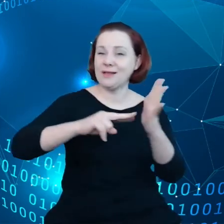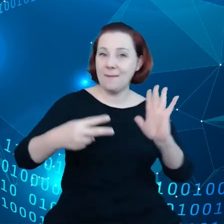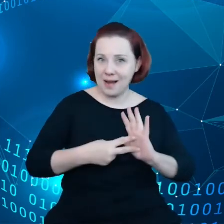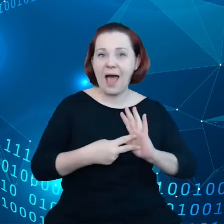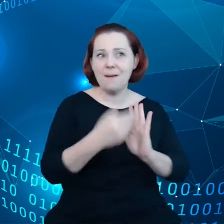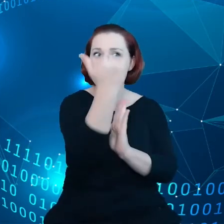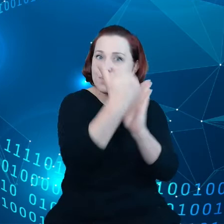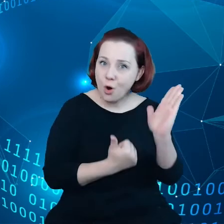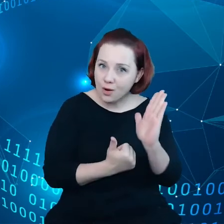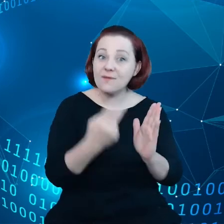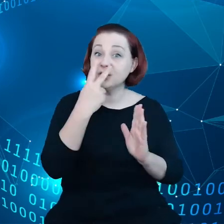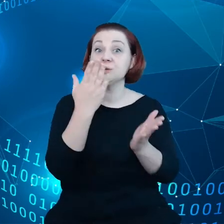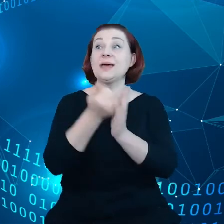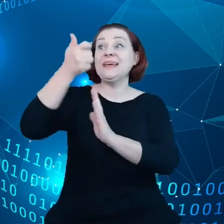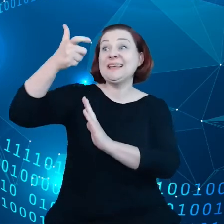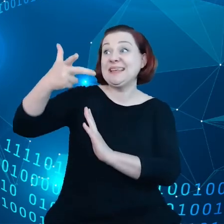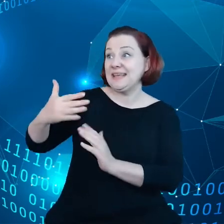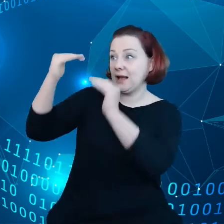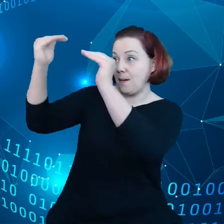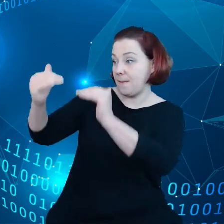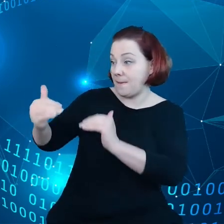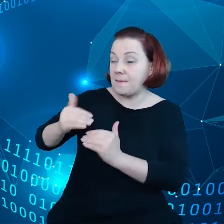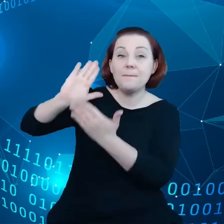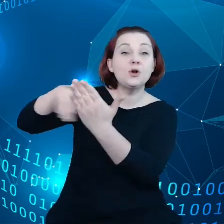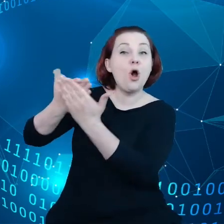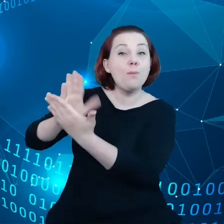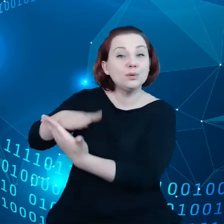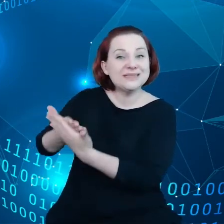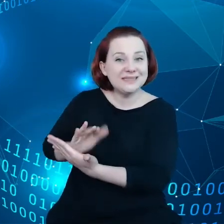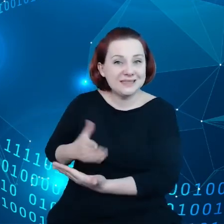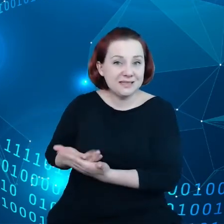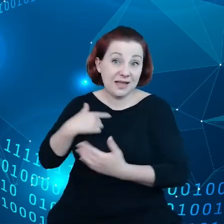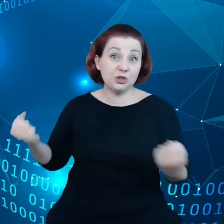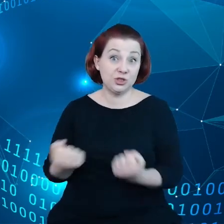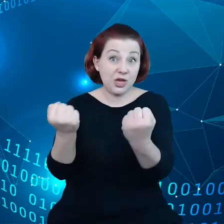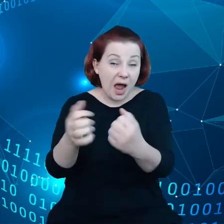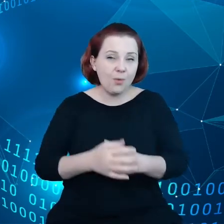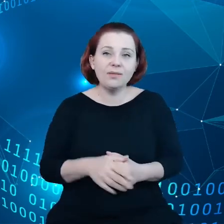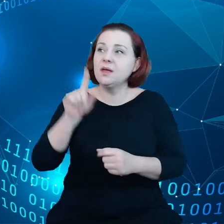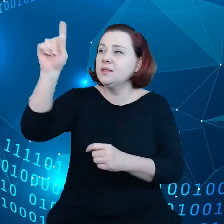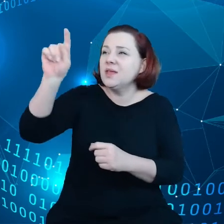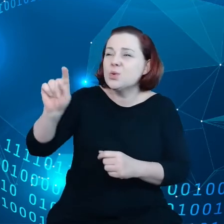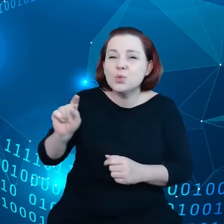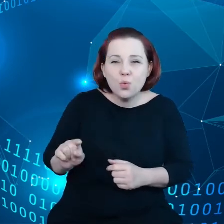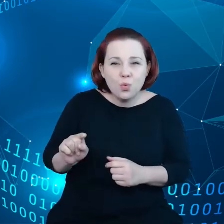które już są przedmiotem propozycji. Niektóre z nich jeszcze oczekują na